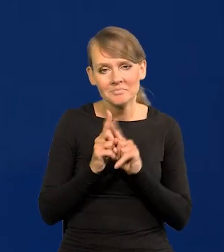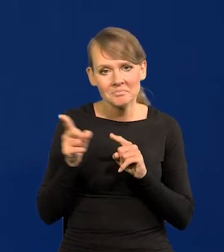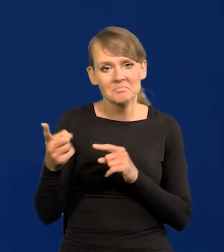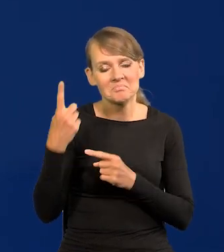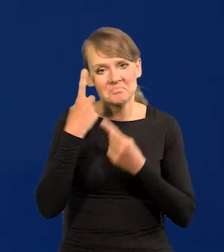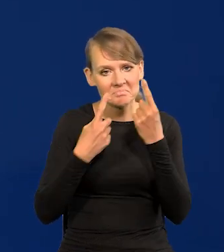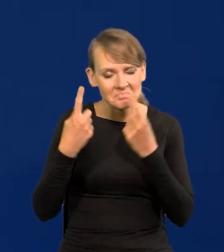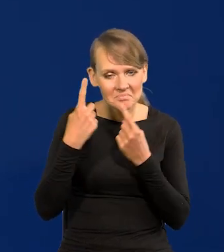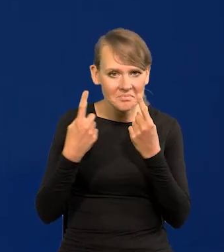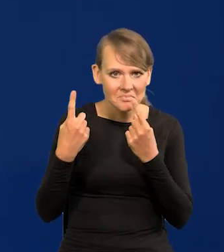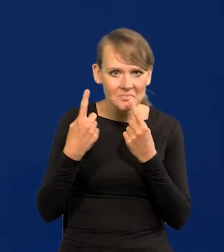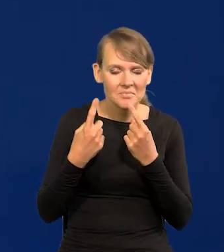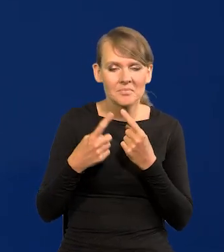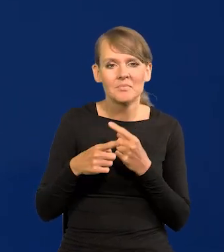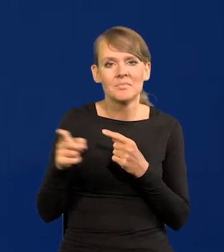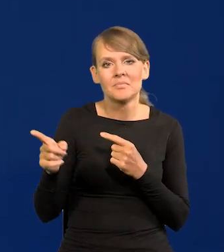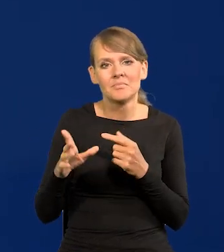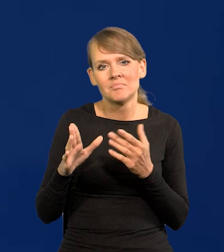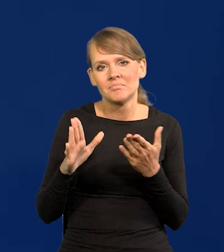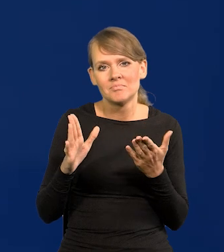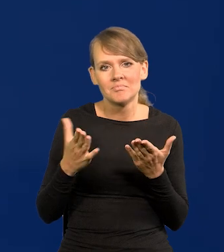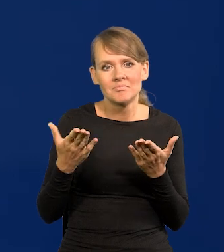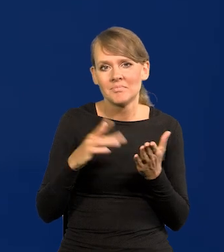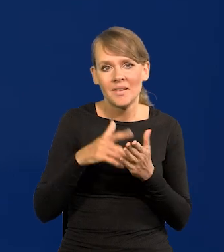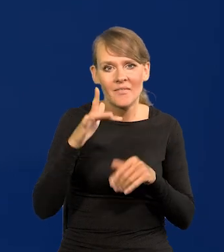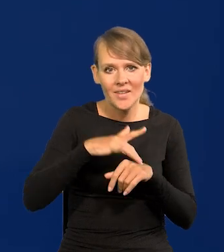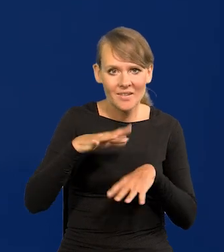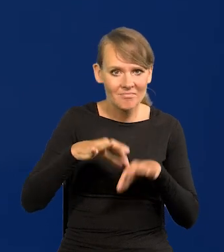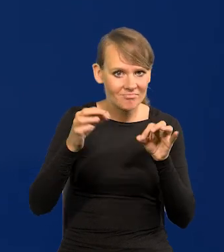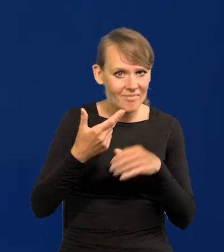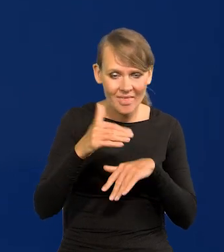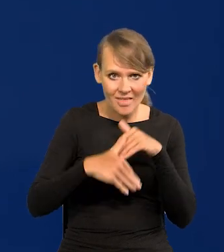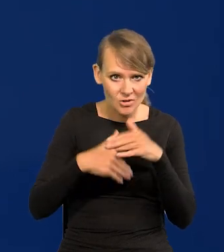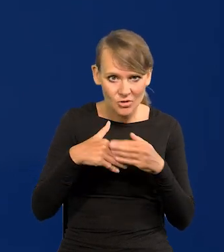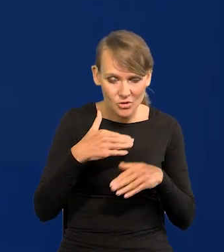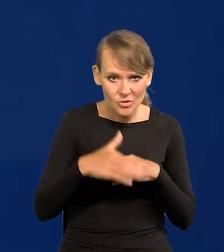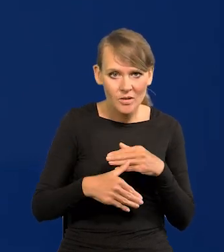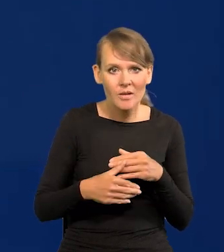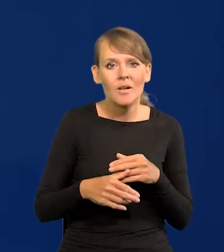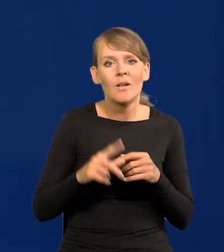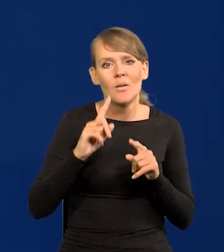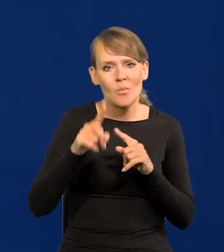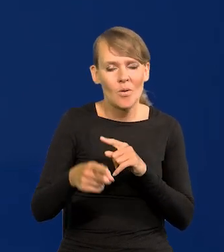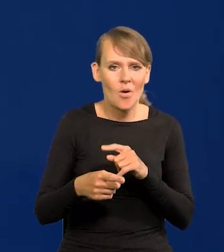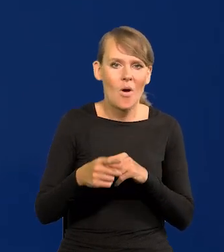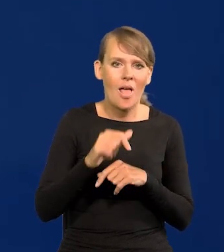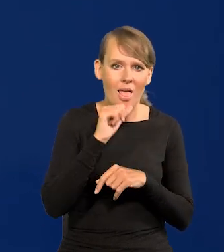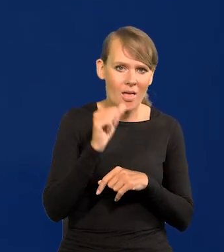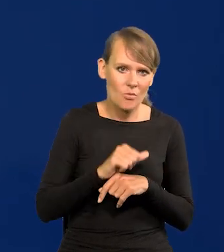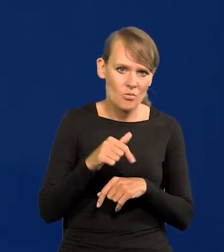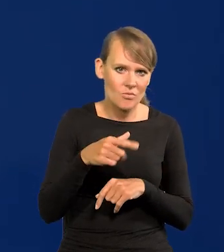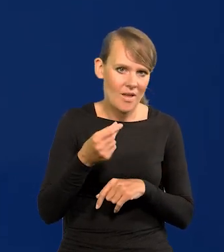żeby wprowadzić po ewentualnym nieszczęśliwym wyniku wyborów dla Polski Euro w Polsce natychmiast,